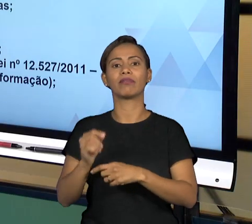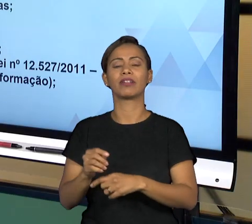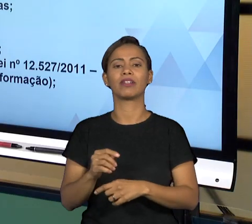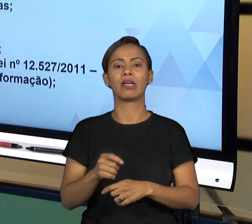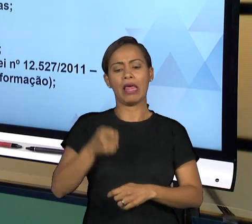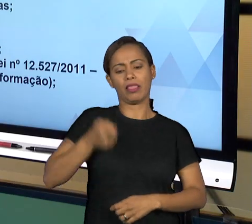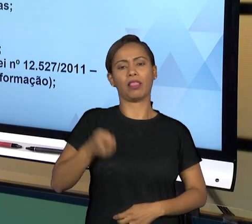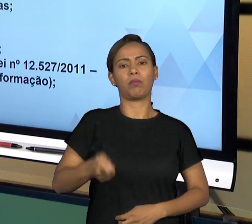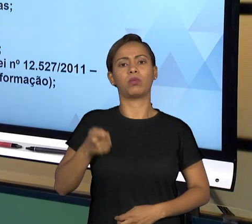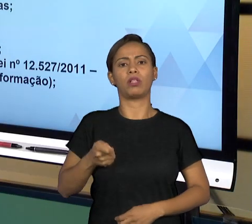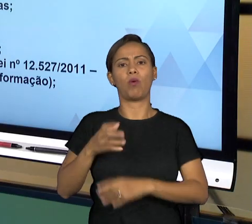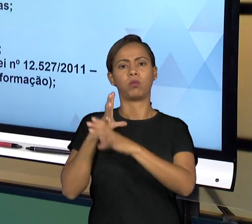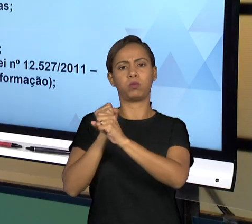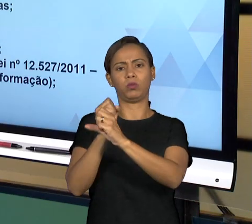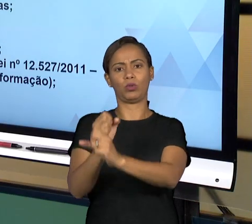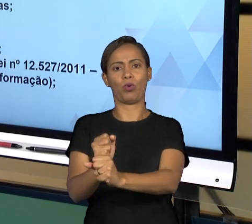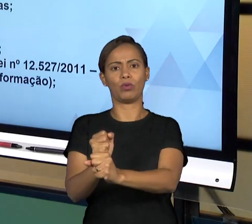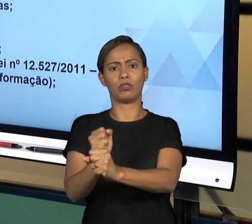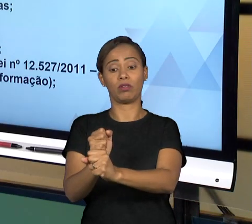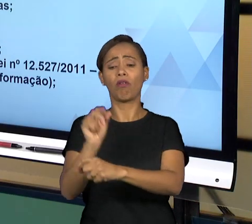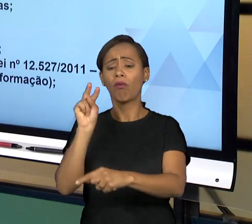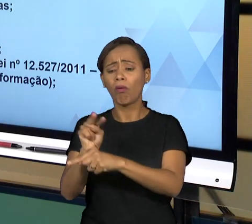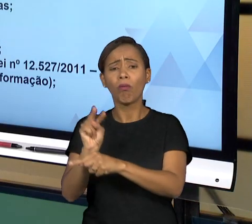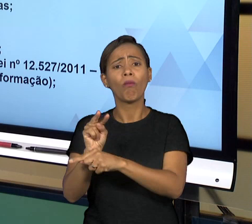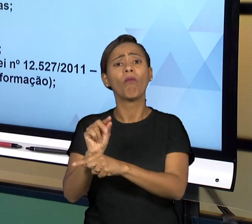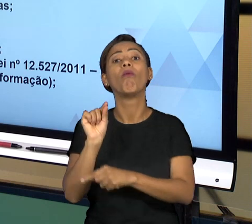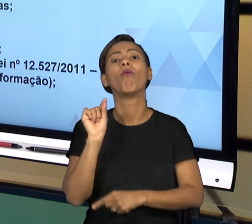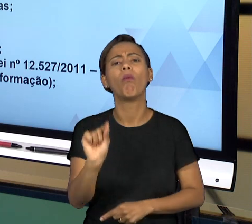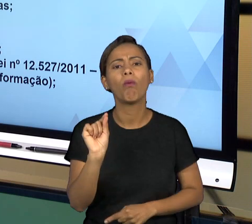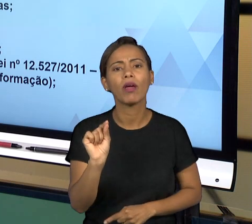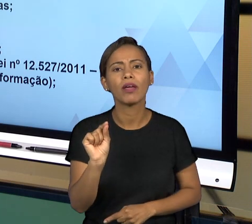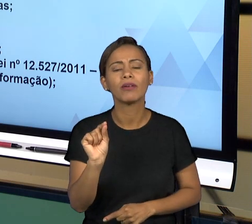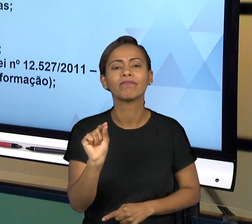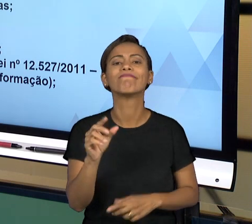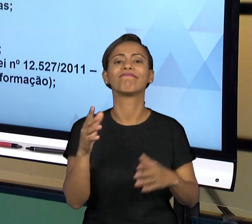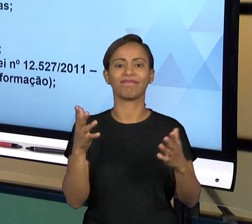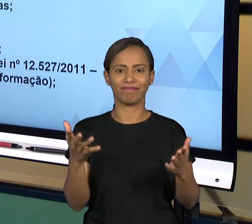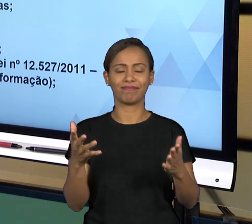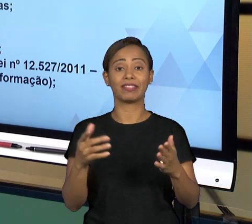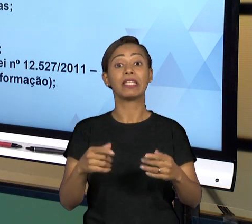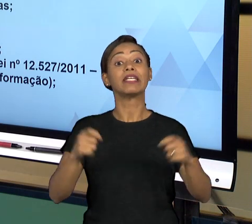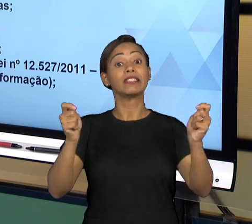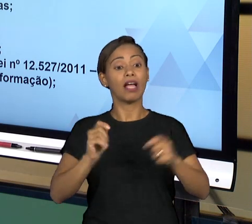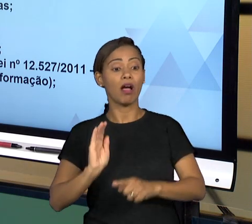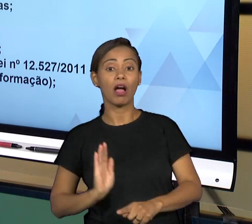TRIBUNAIS DE CONTAS SÃO ÓRGÃOS AUXILIARES DO PODER LEGISLATIVO QUE ATUAM FISCALIZANDO AS